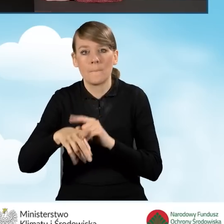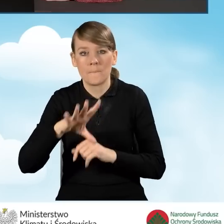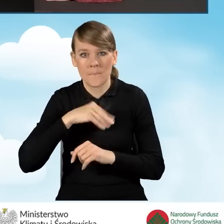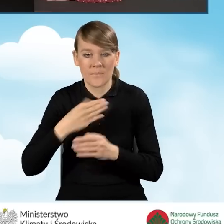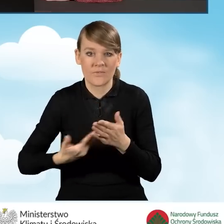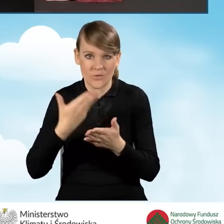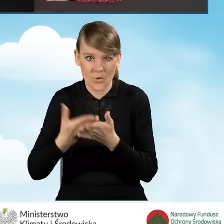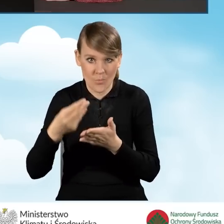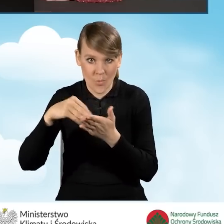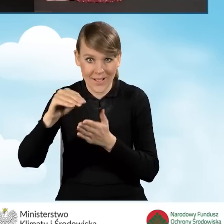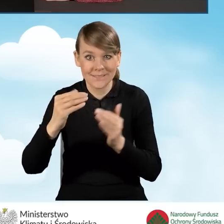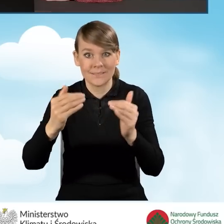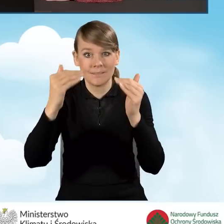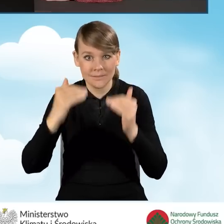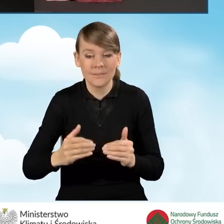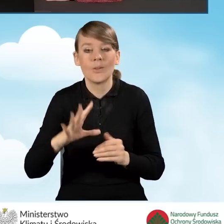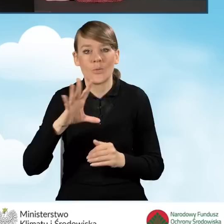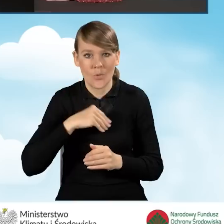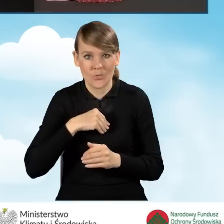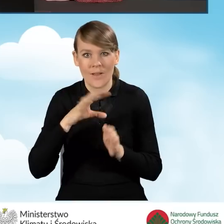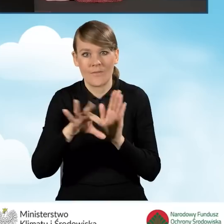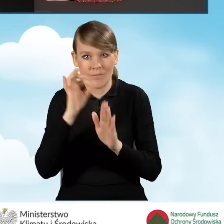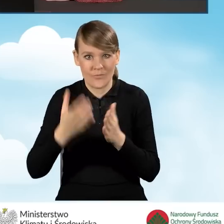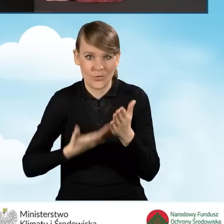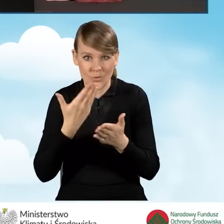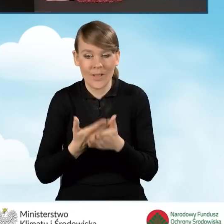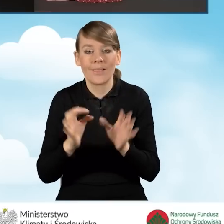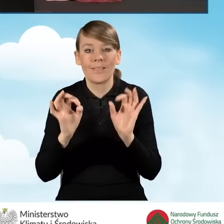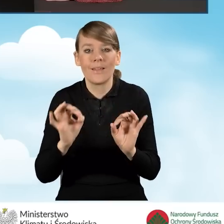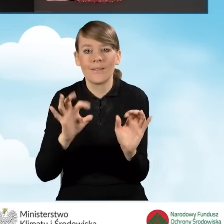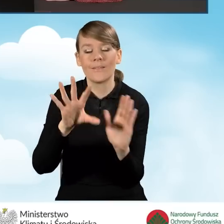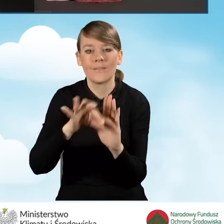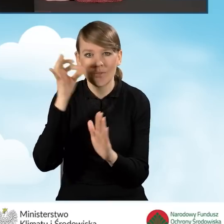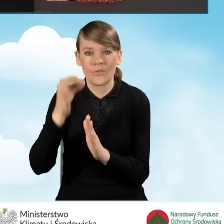I tu w tym miejscu poniżej znajduje się możliwość wyboru wniosku o płatność. W tej chwili wybieramy wniosek o dofinansowanie.